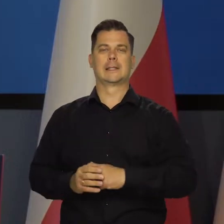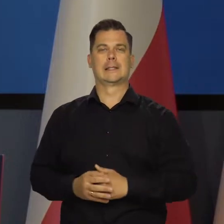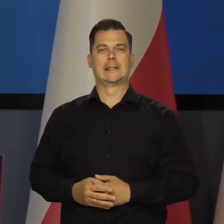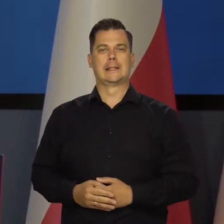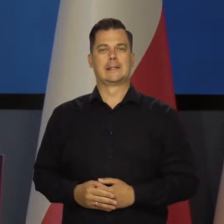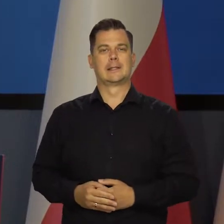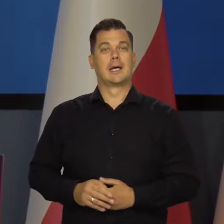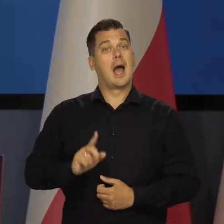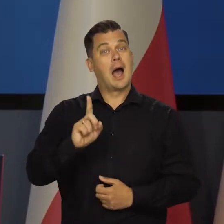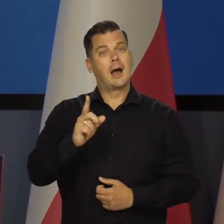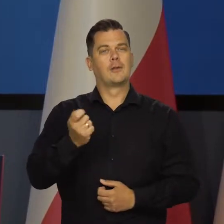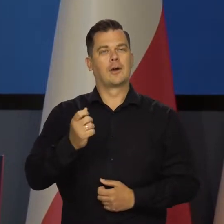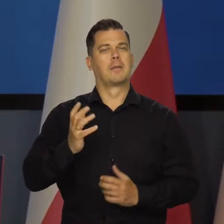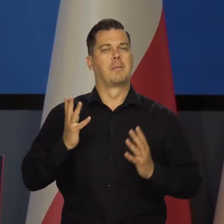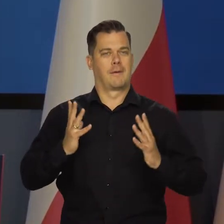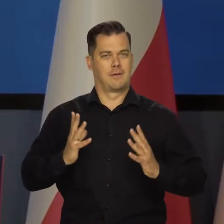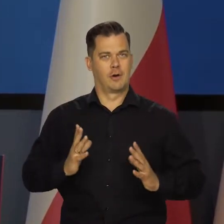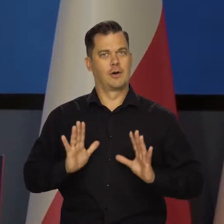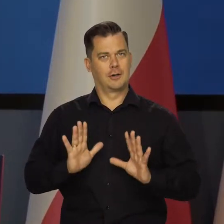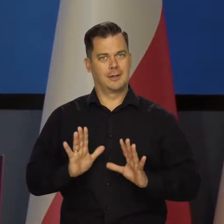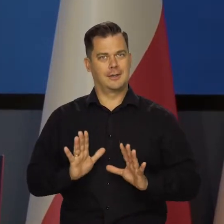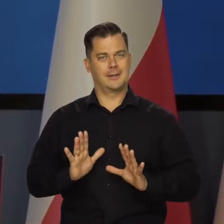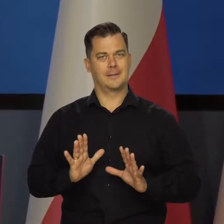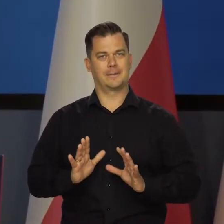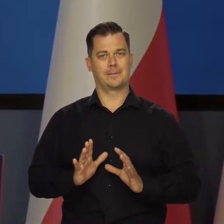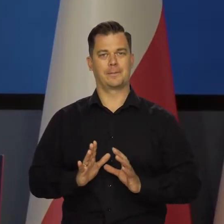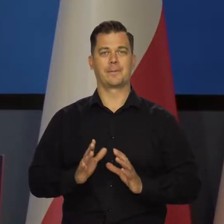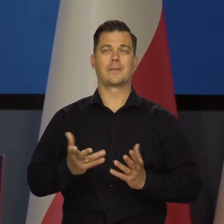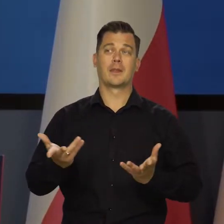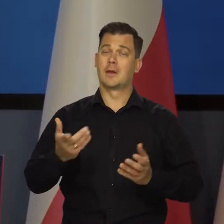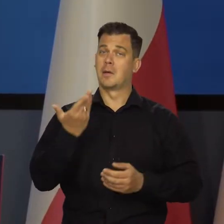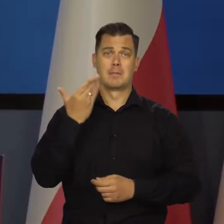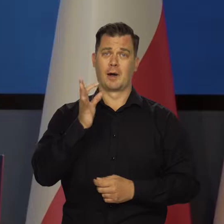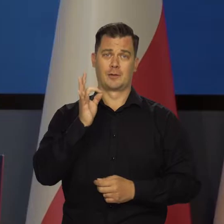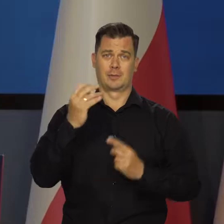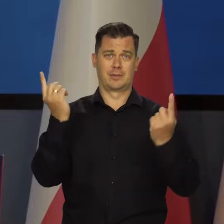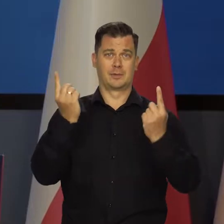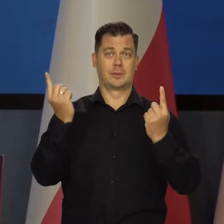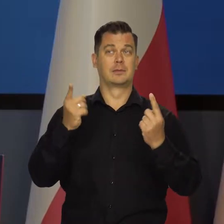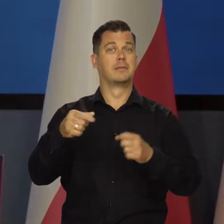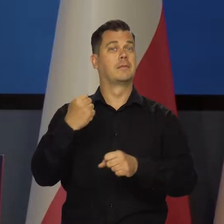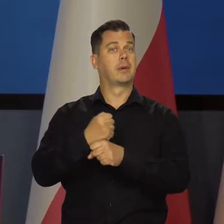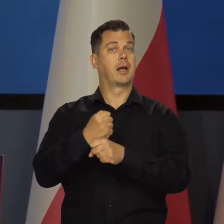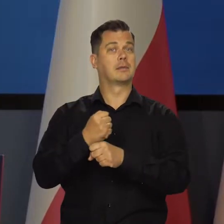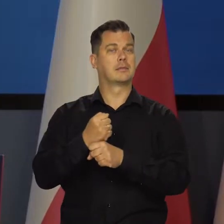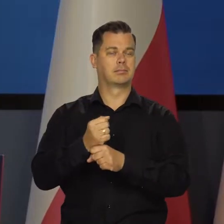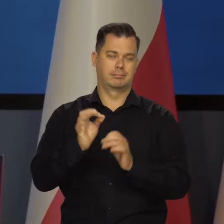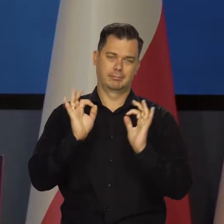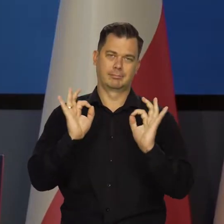ale trochę wolniej, żeby rosła. Nadal bardzo korzystna sytuacja na rynku pracy jest.